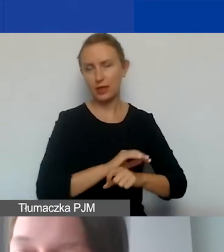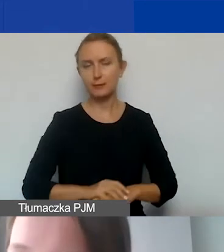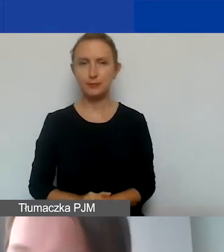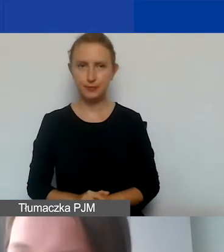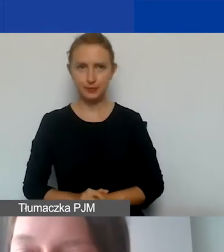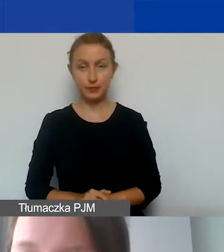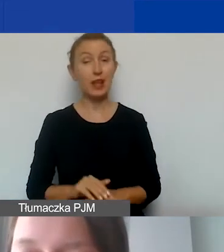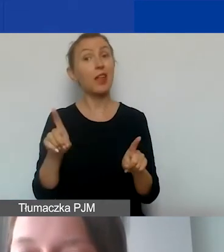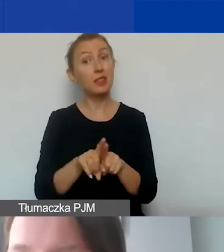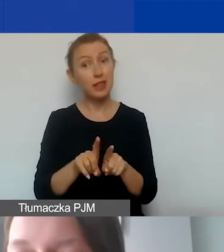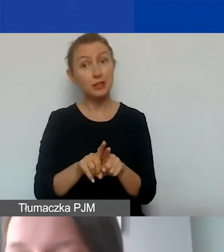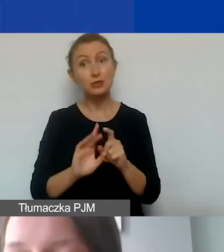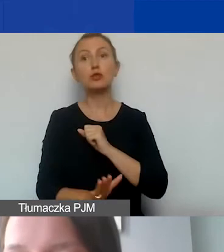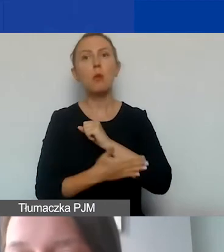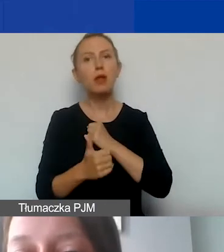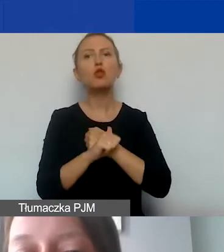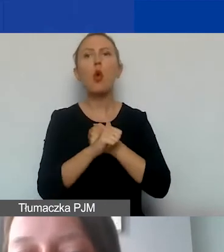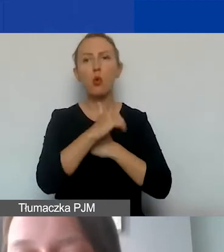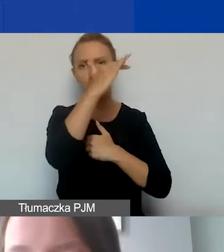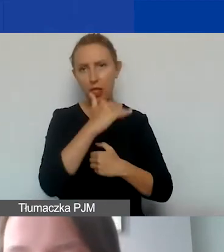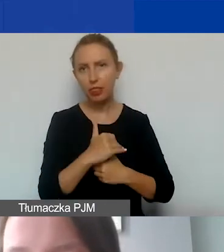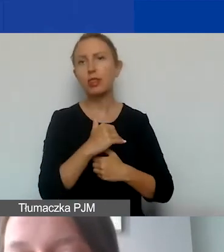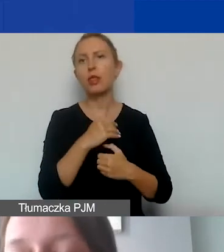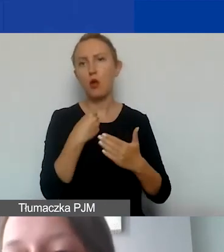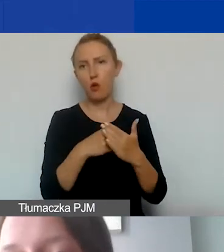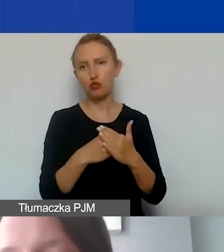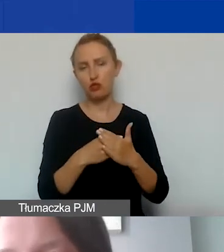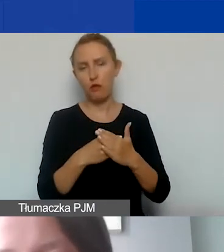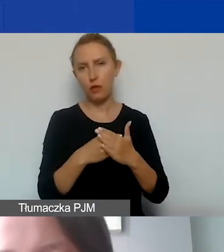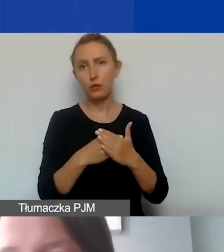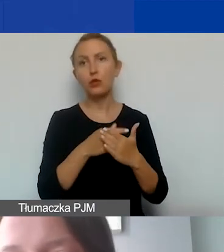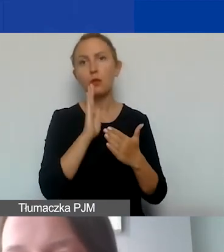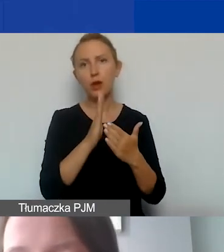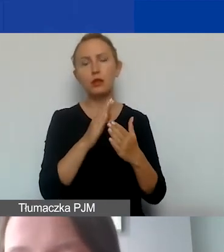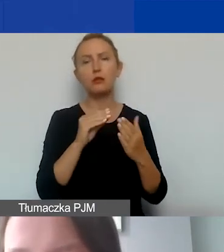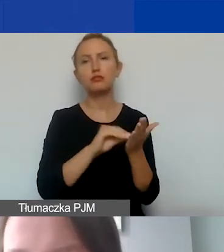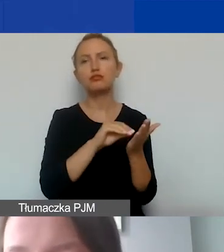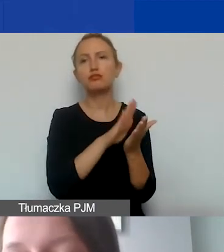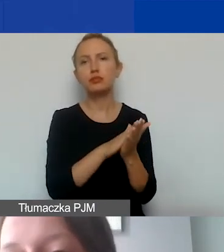A także poparte stosownymi dokumentami kosztowymi, które zostaną ujęte w ewidencji księgowej,